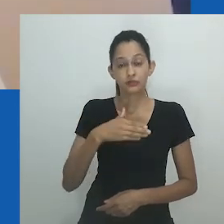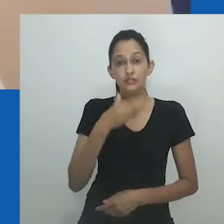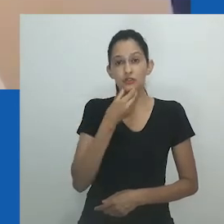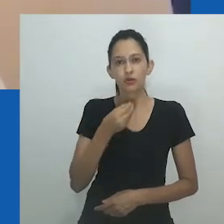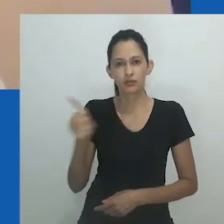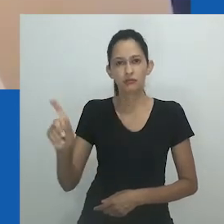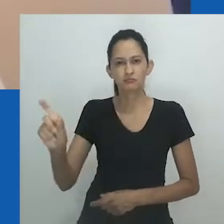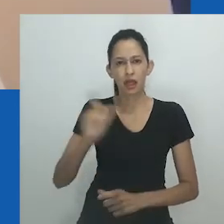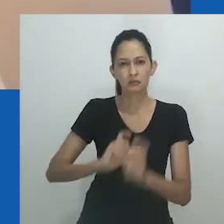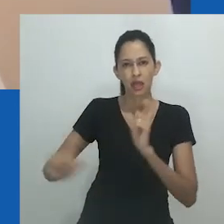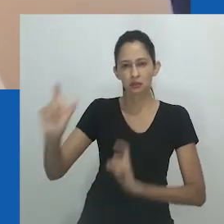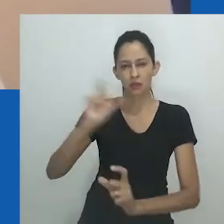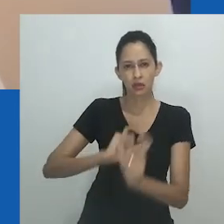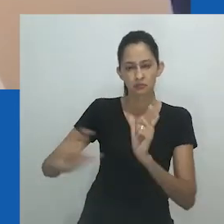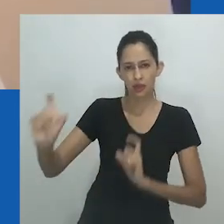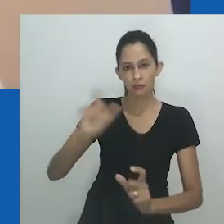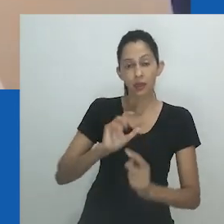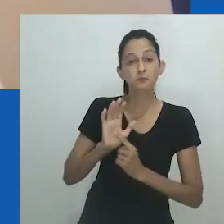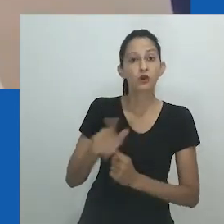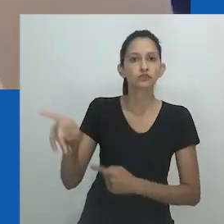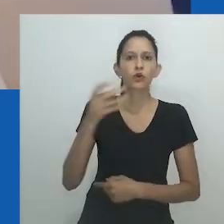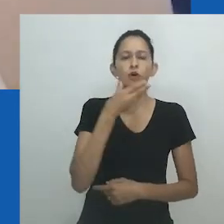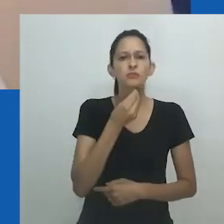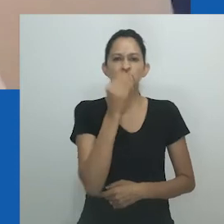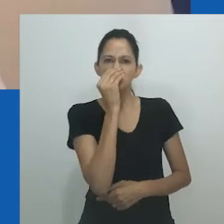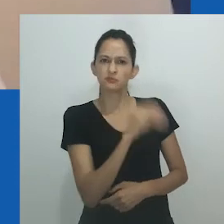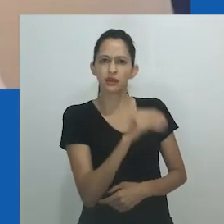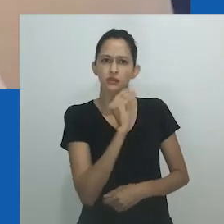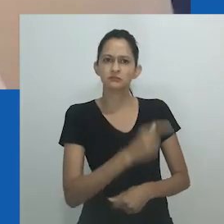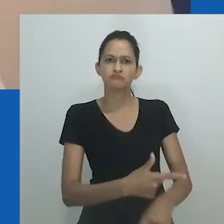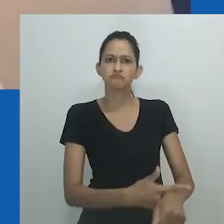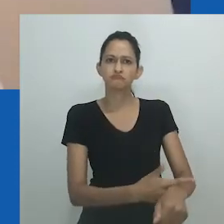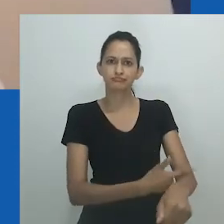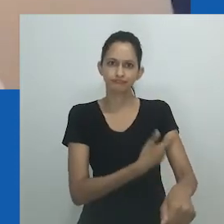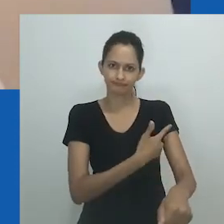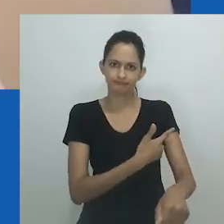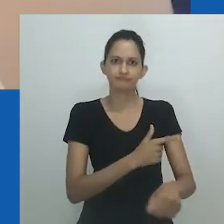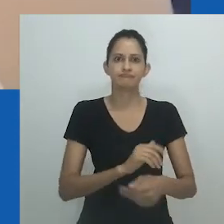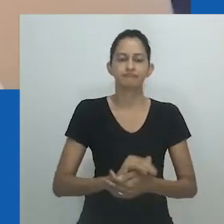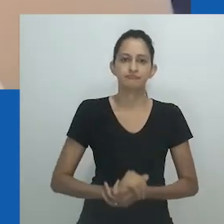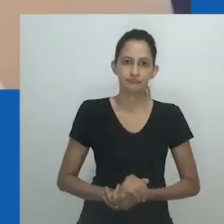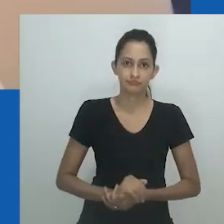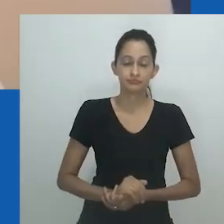Seu fracasso como homem, pai e marido expõe sua incapacidade de assumir a responsabilidade por sua família.